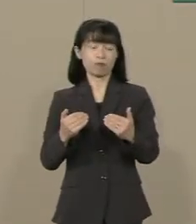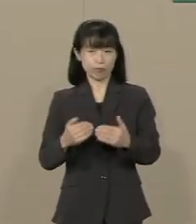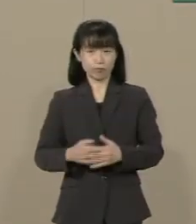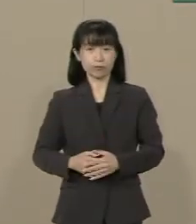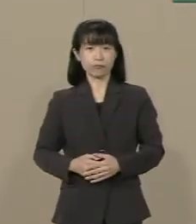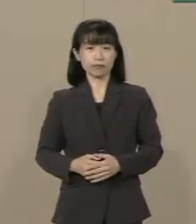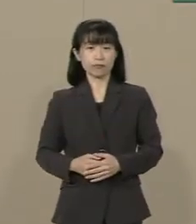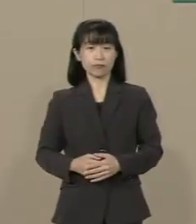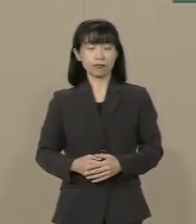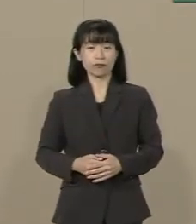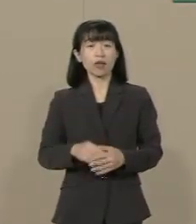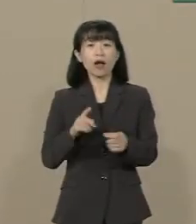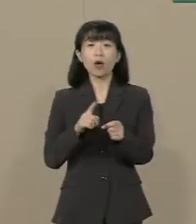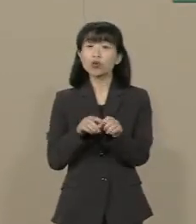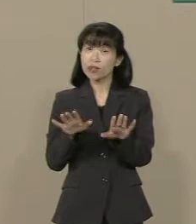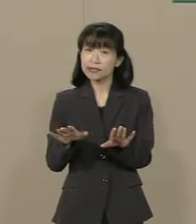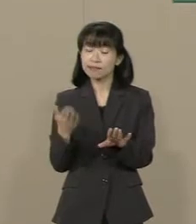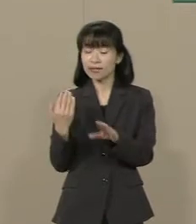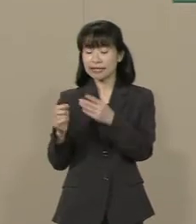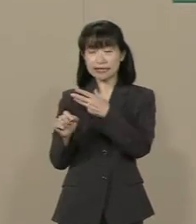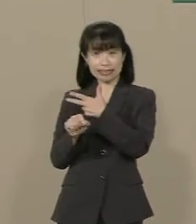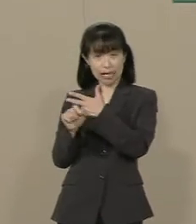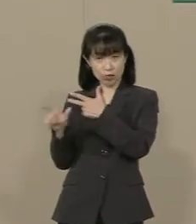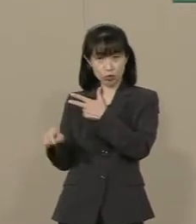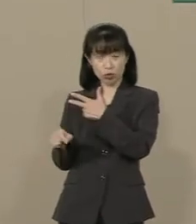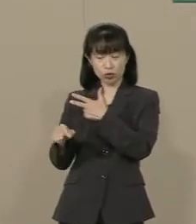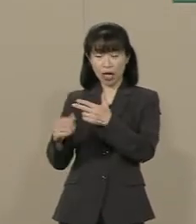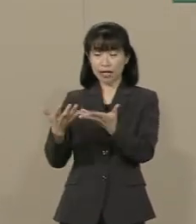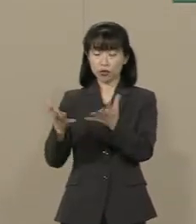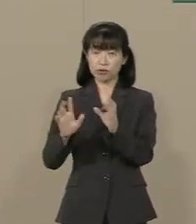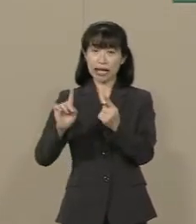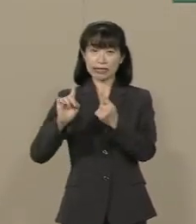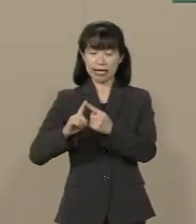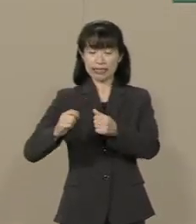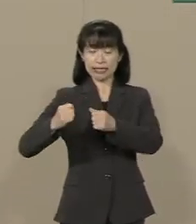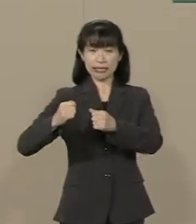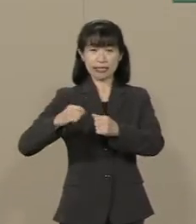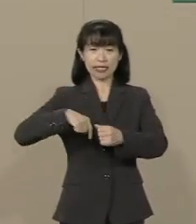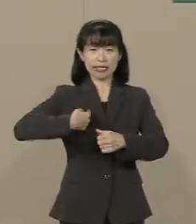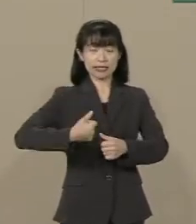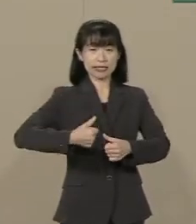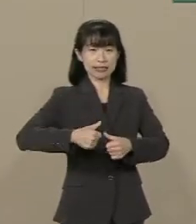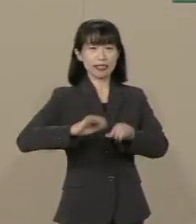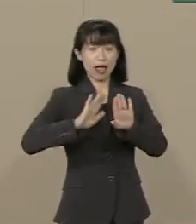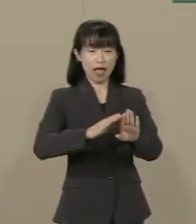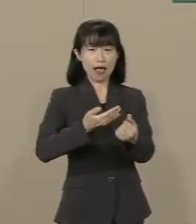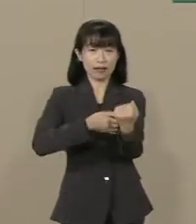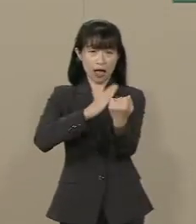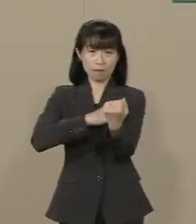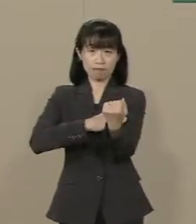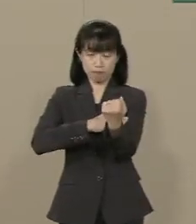今年の７月 集団的自衛権の行使が 閣議決定で容認されました